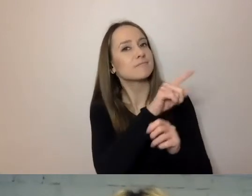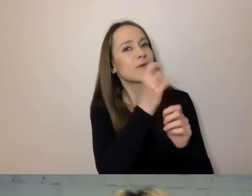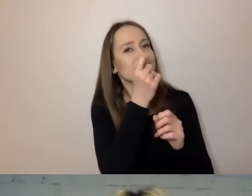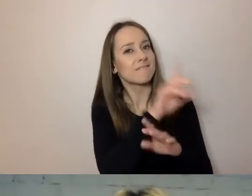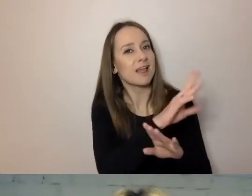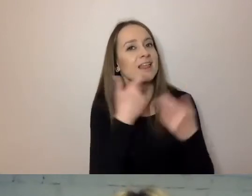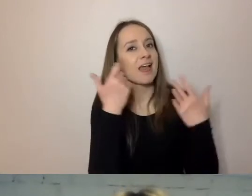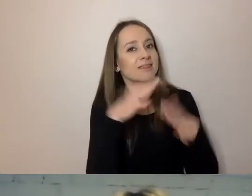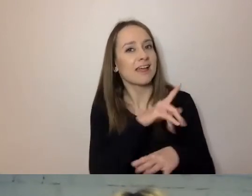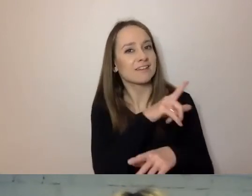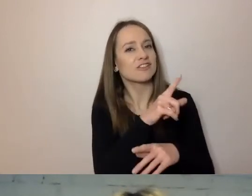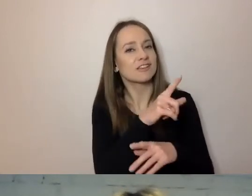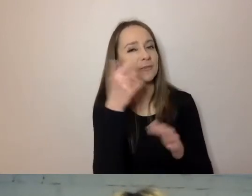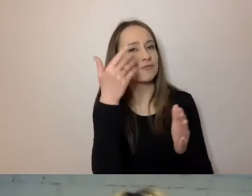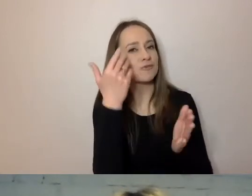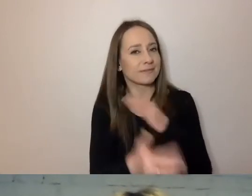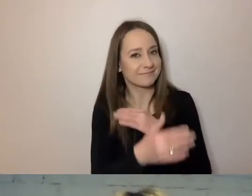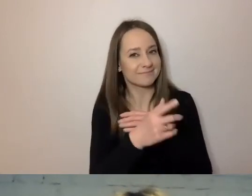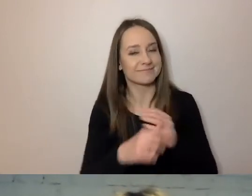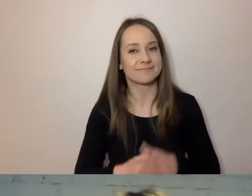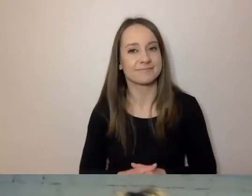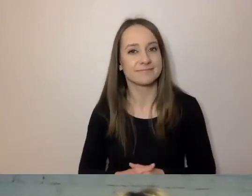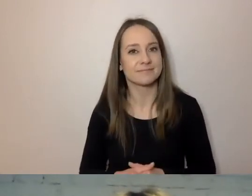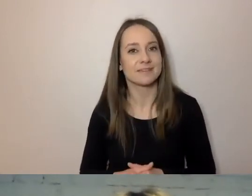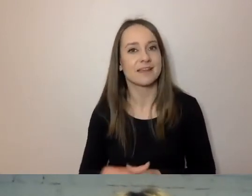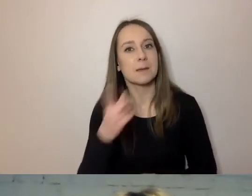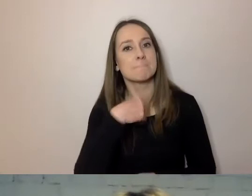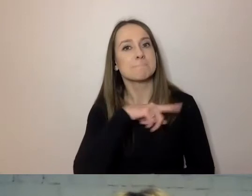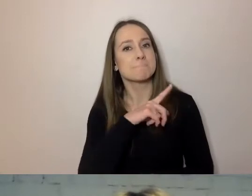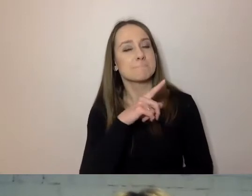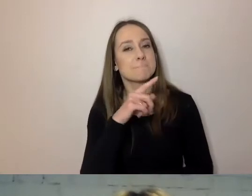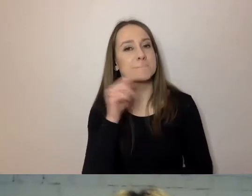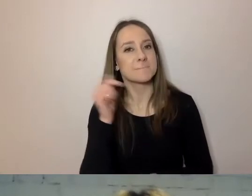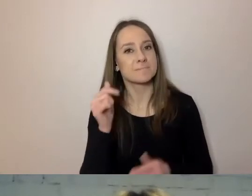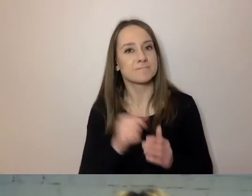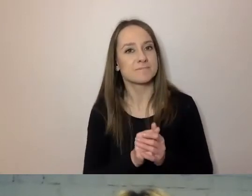Nie chciałabym, aby to uciekło. Mieliśmy małe wątpliwości.